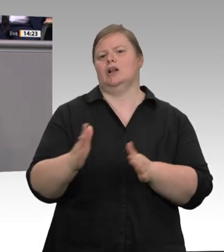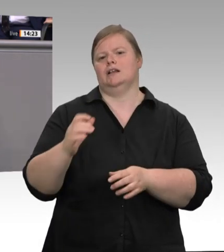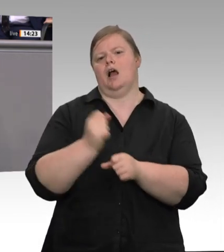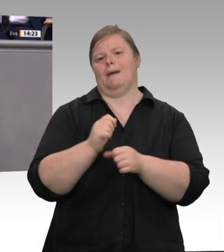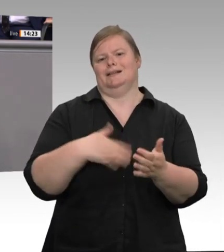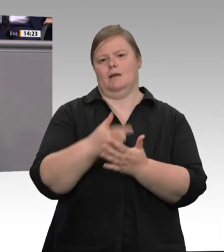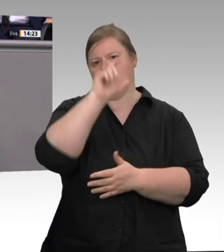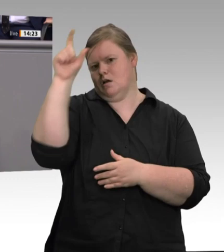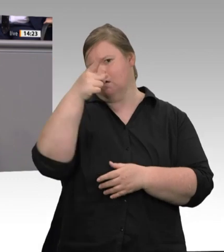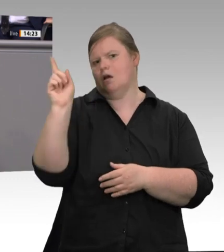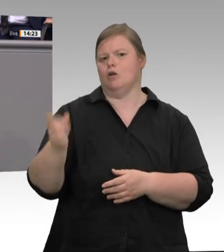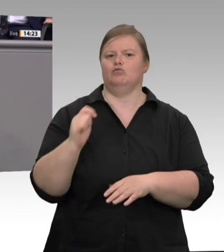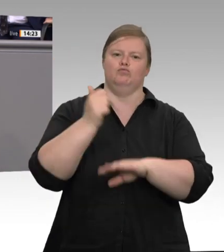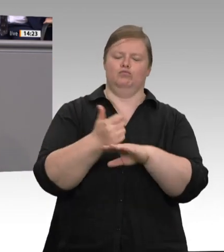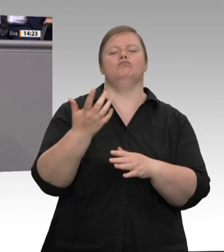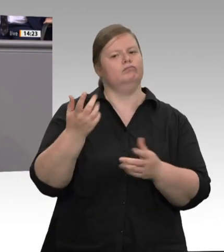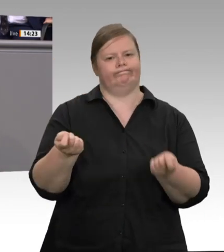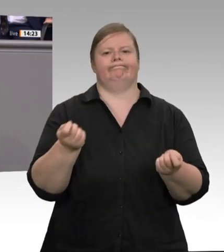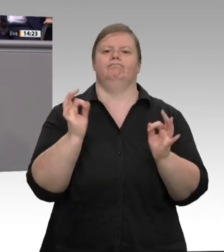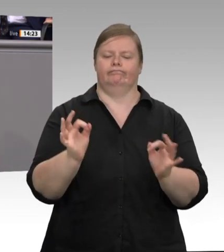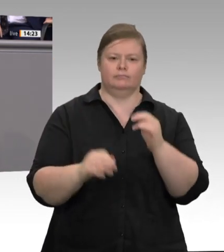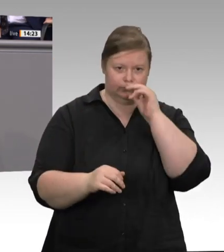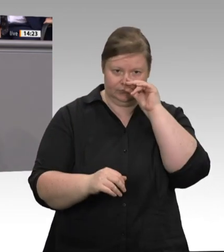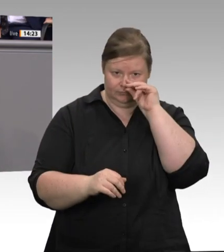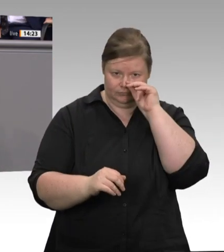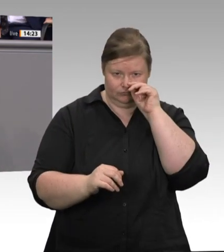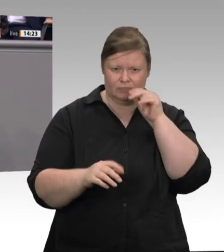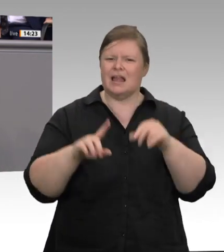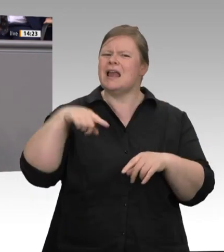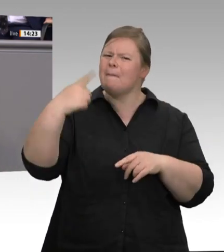Regelungslücken und Kontrolldefizite schamlos auszunutzen. Und ja, es gehört auch zur